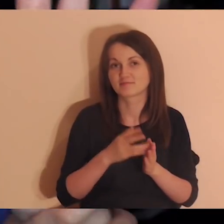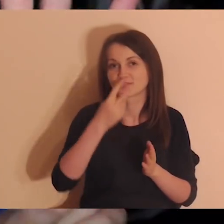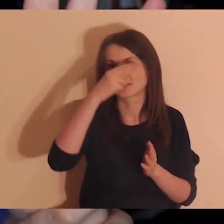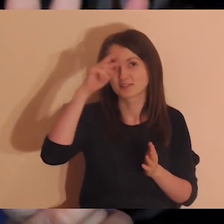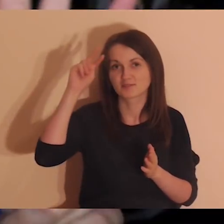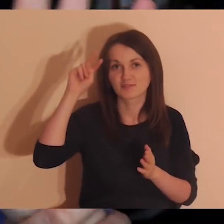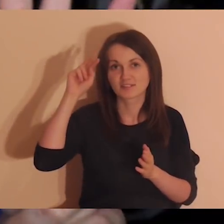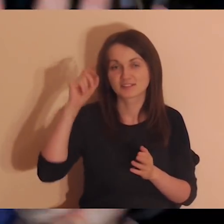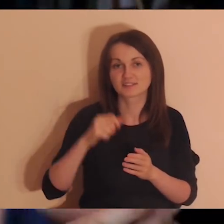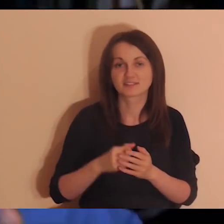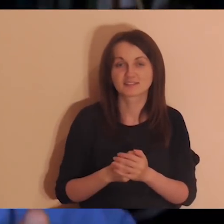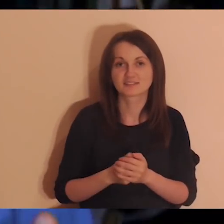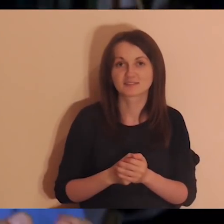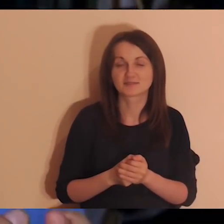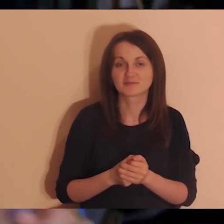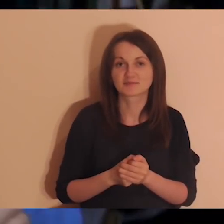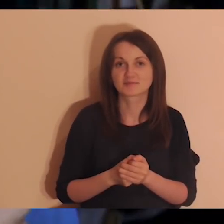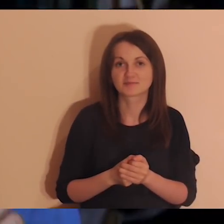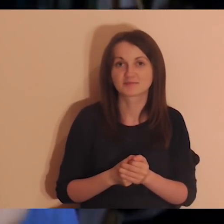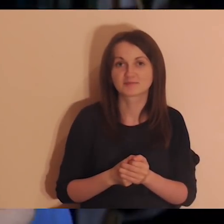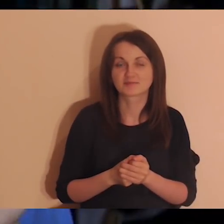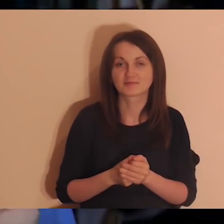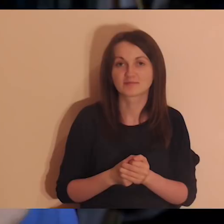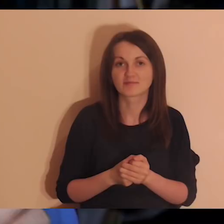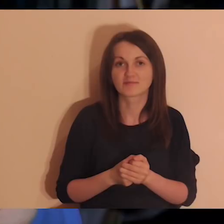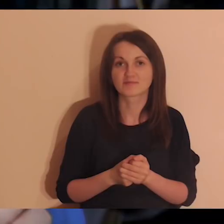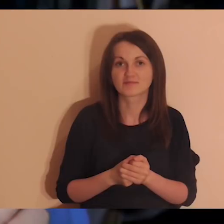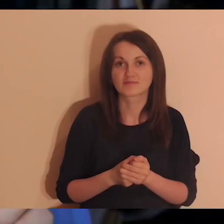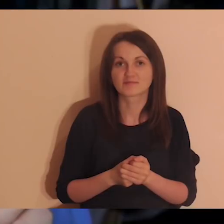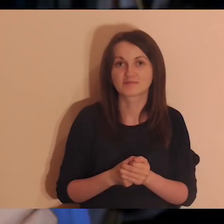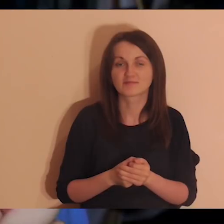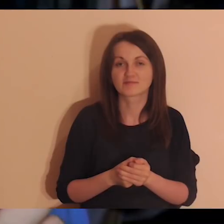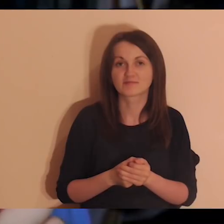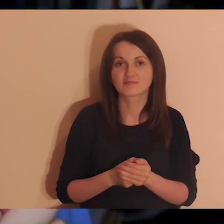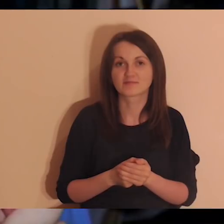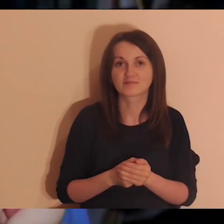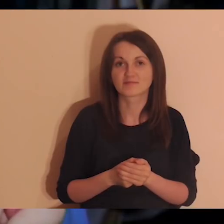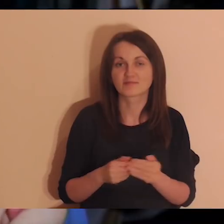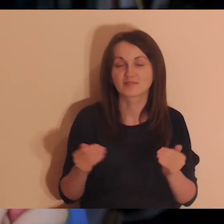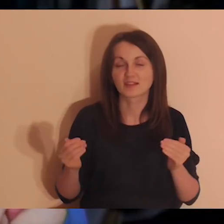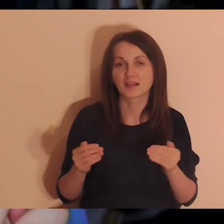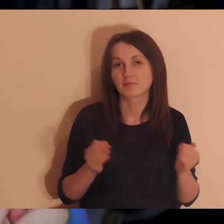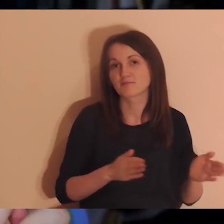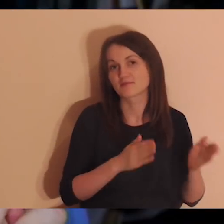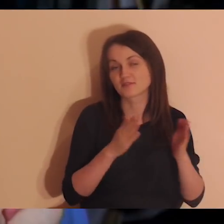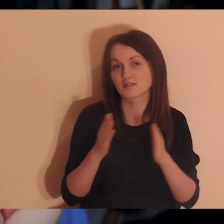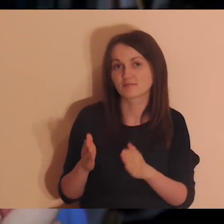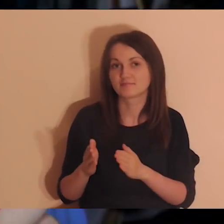Pięć to plan minimum. A później te osiedla i szkoły Pogłębiarki, o których mówiliśmy.